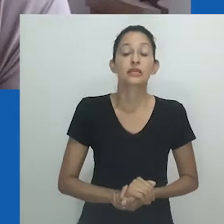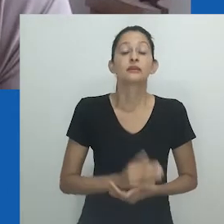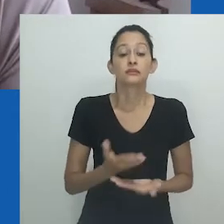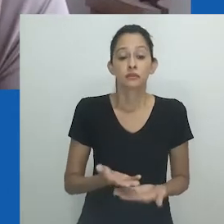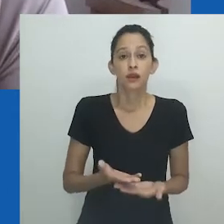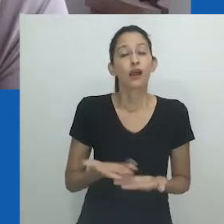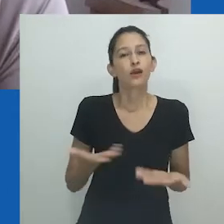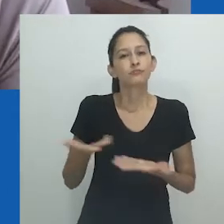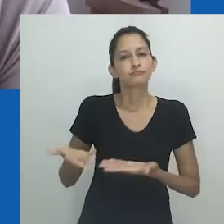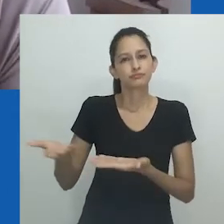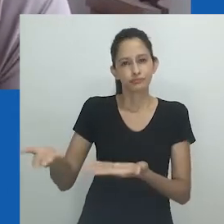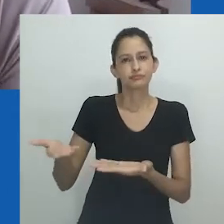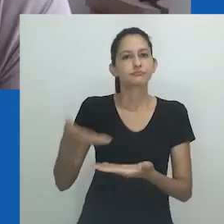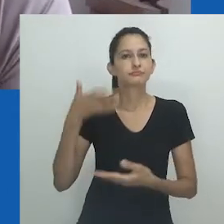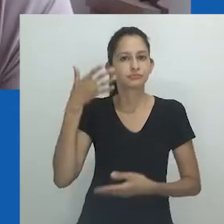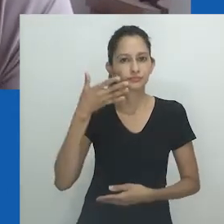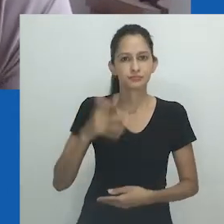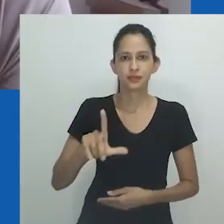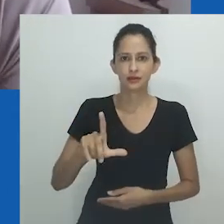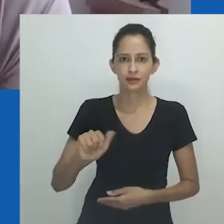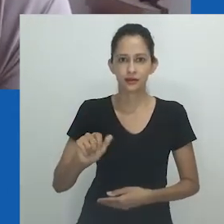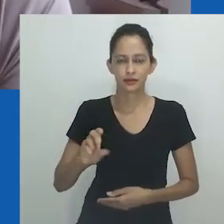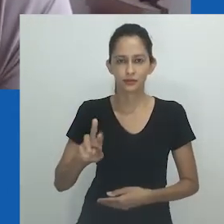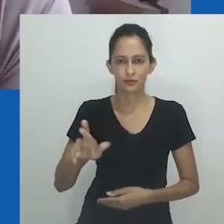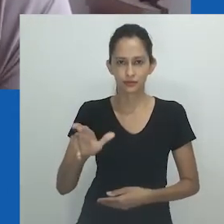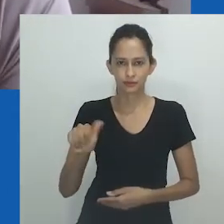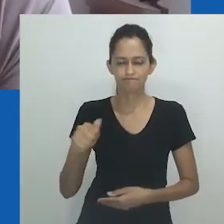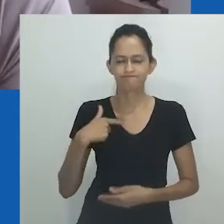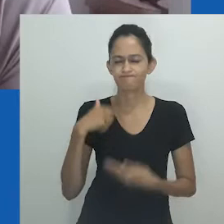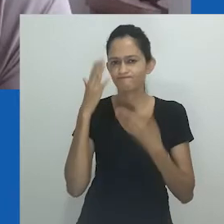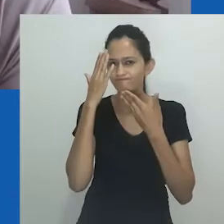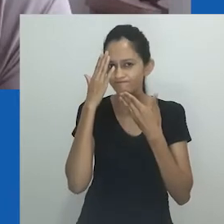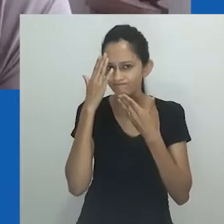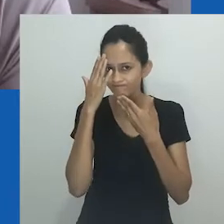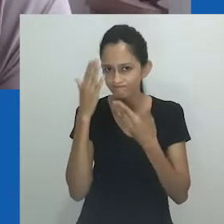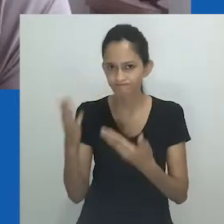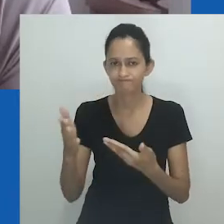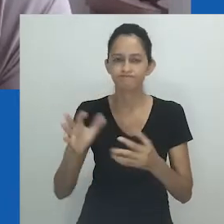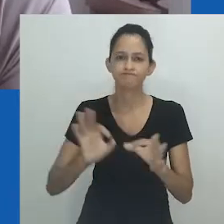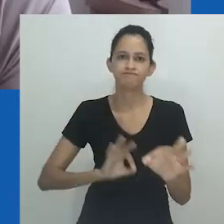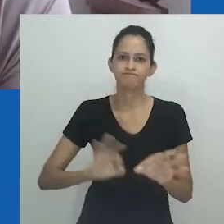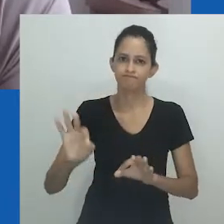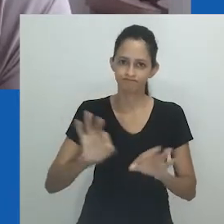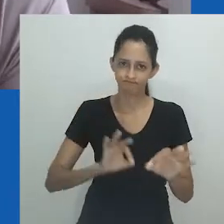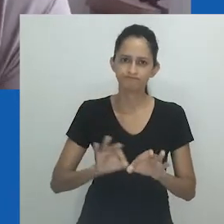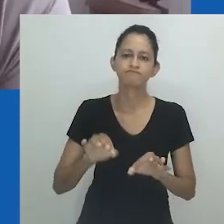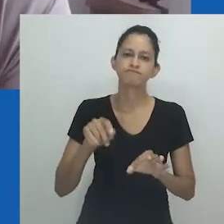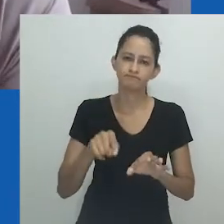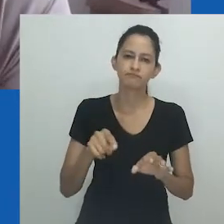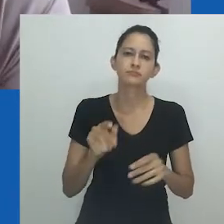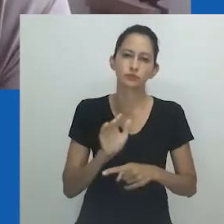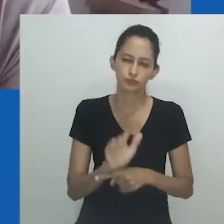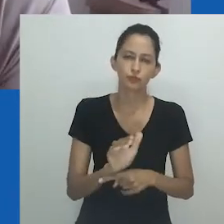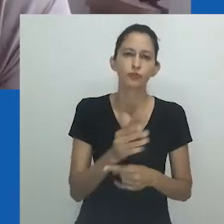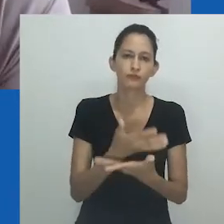Passo, agora, a palavra à nossa querida Laura Moutinho, a quem agradeço enormemente ter organizado essa iniciativa.